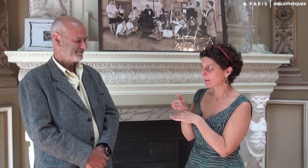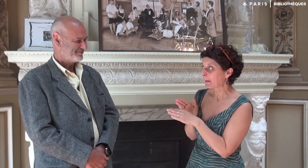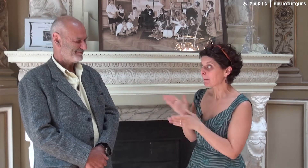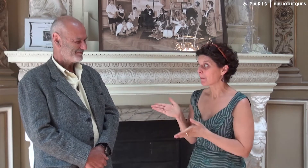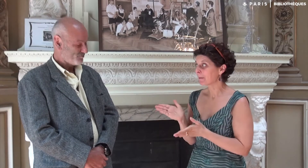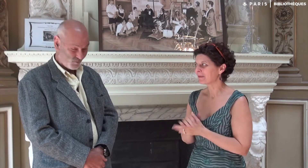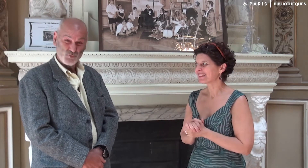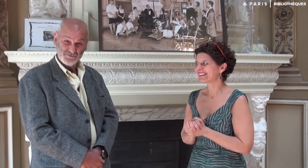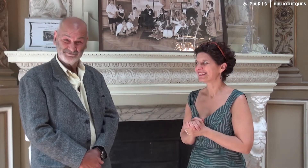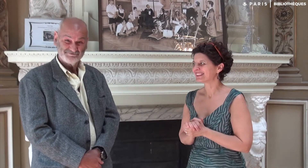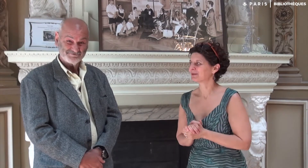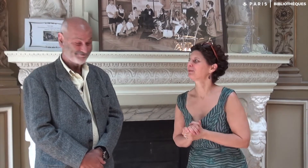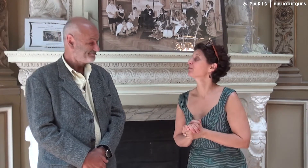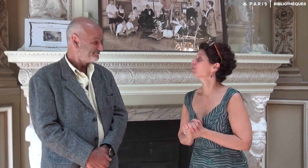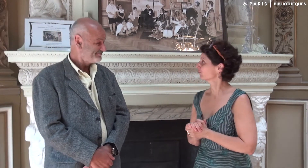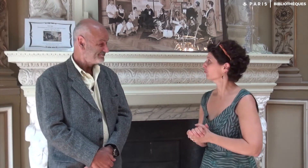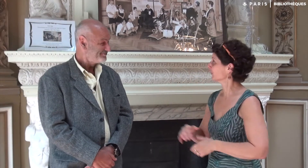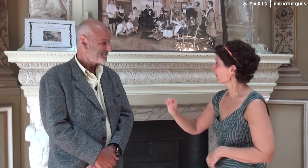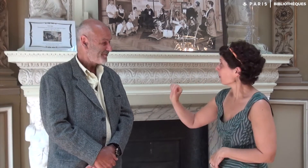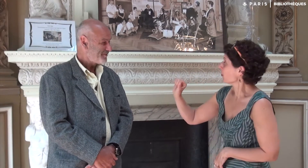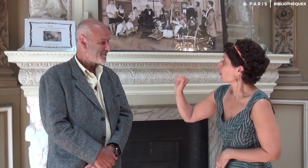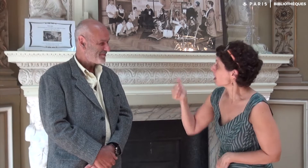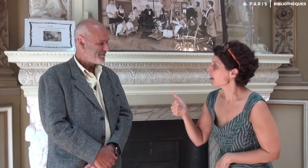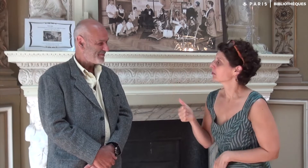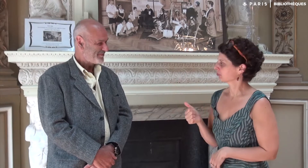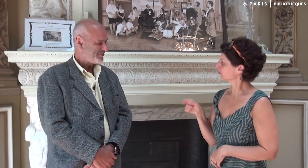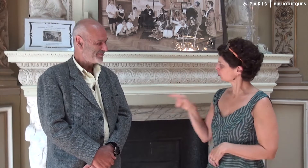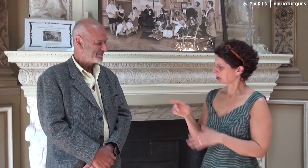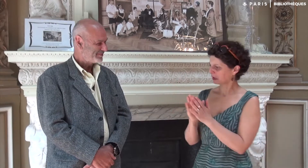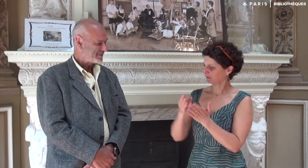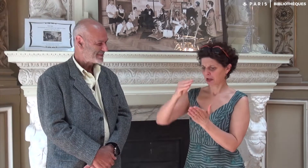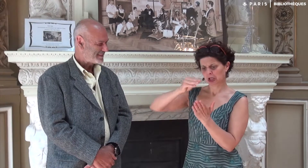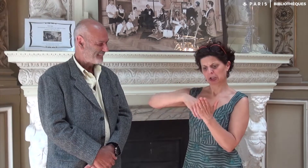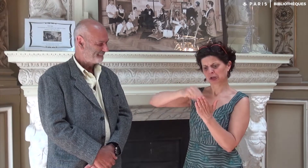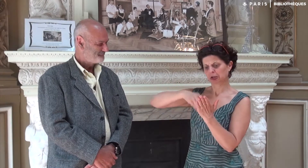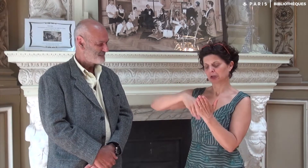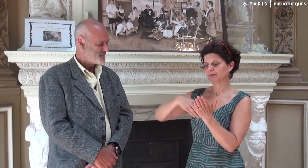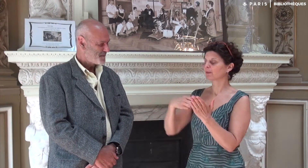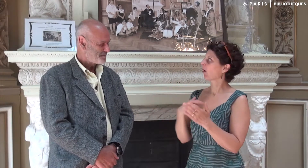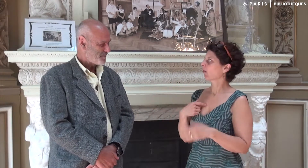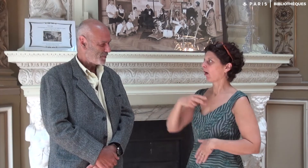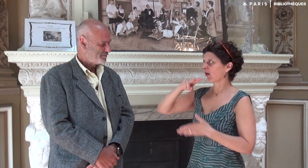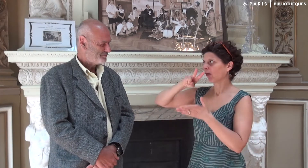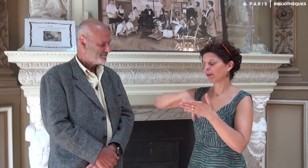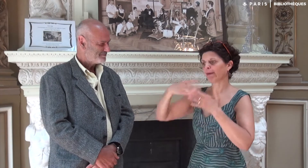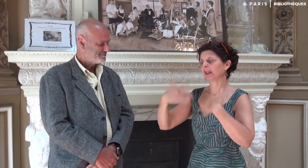Tu es prêt ? Oui, oui. Premièrement… J’ai lu le livre que tu as écrit.